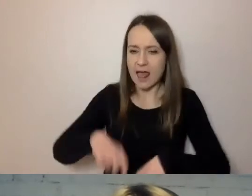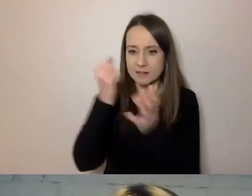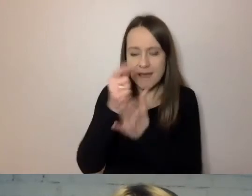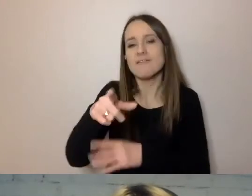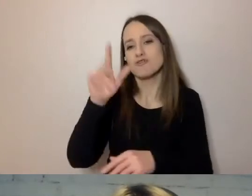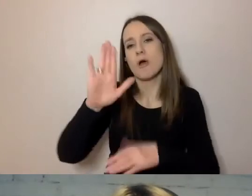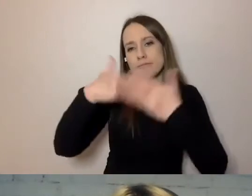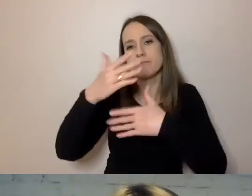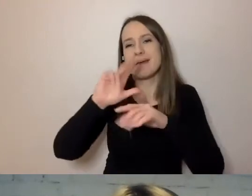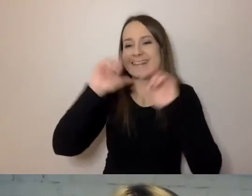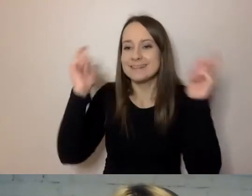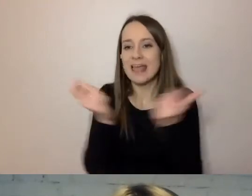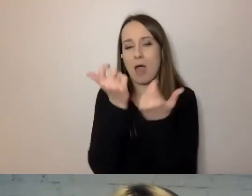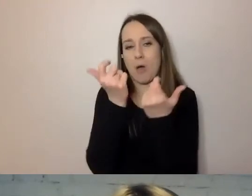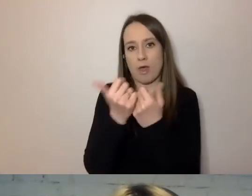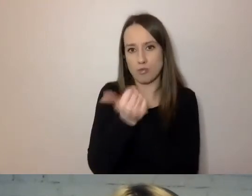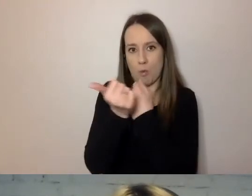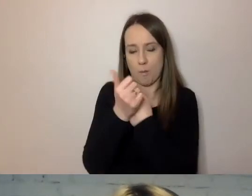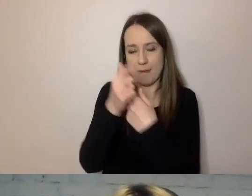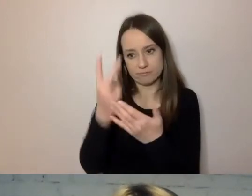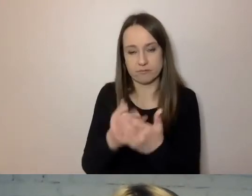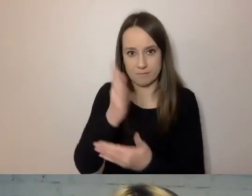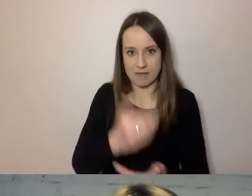Napisał, że potrzeba wielu dokumentów,